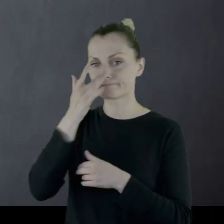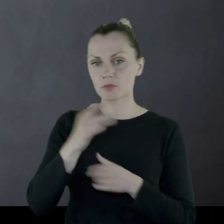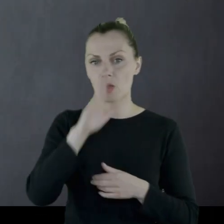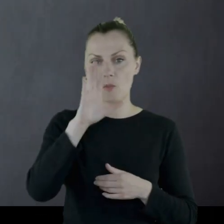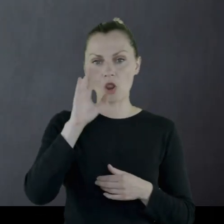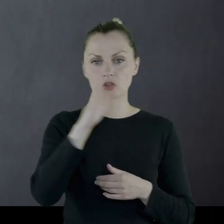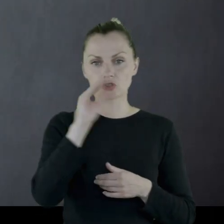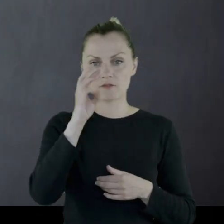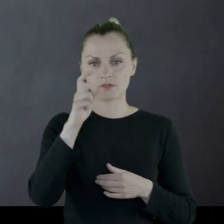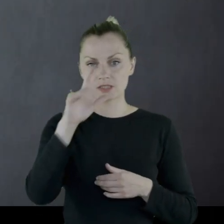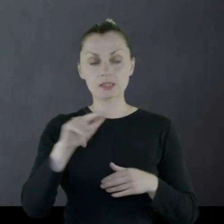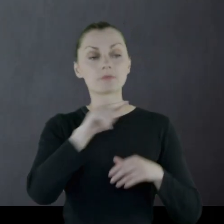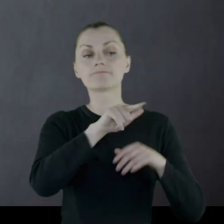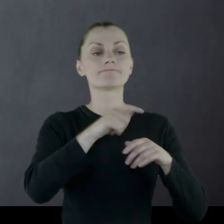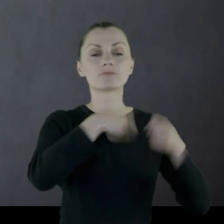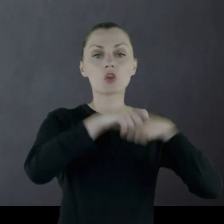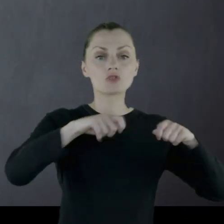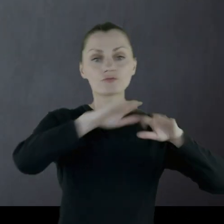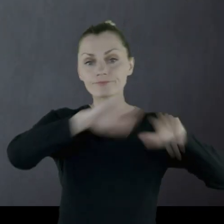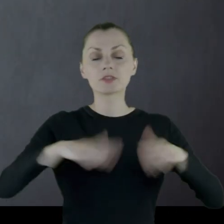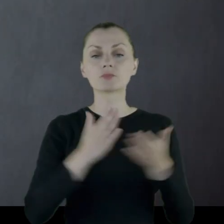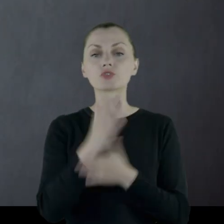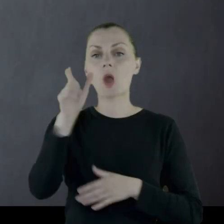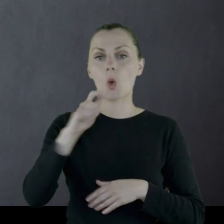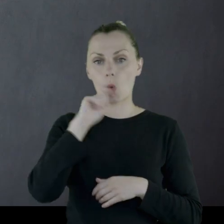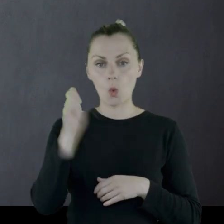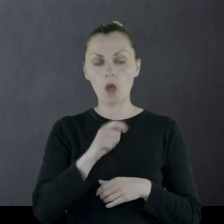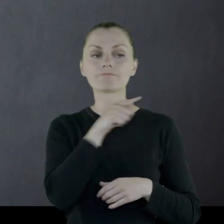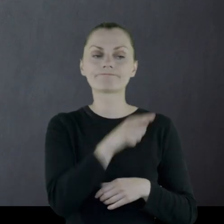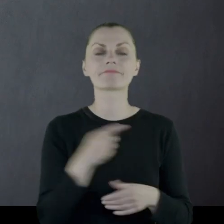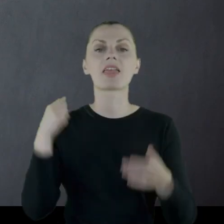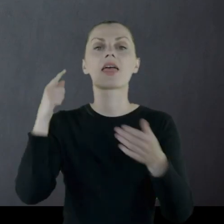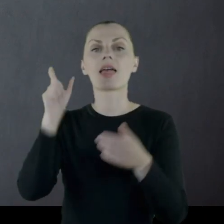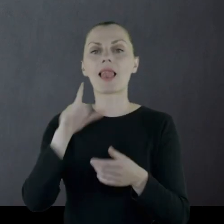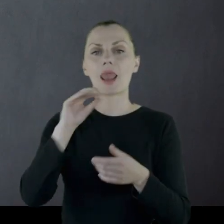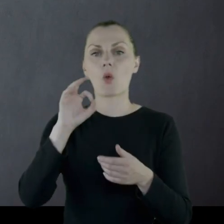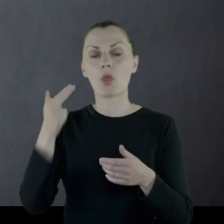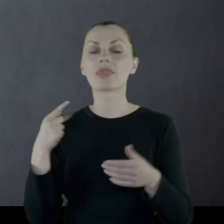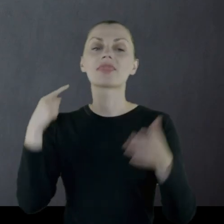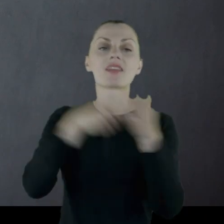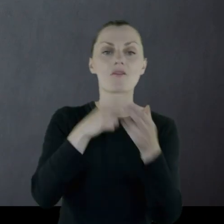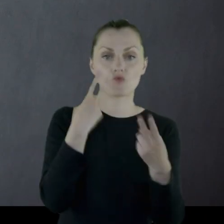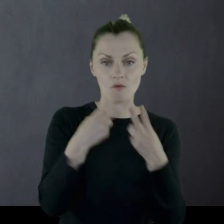Oddział zostaje rozbrojony przez Ukraińców, a on trafia do więzienia wraz ze współtowarzyszami